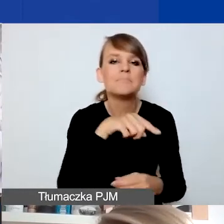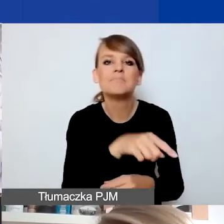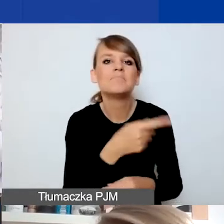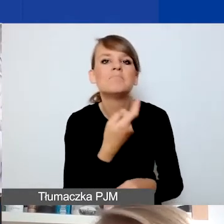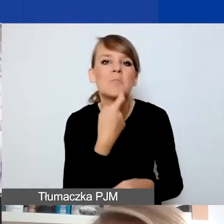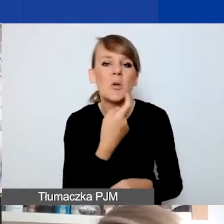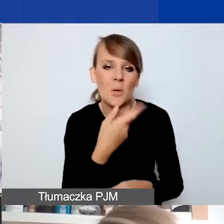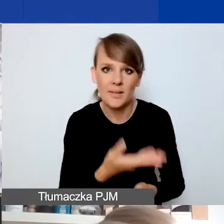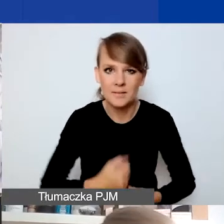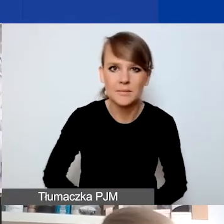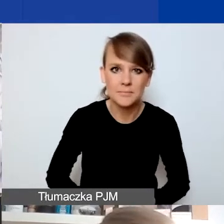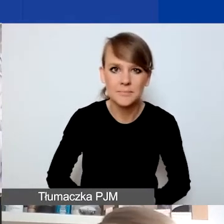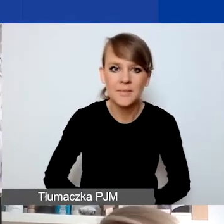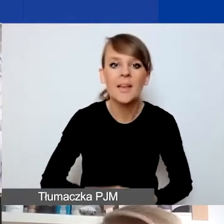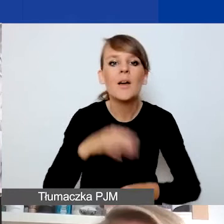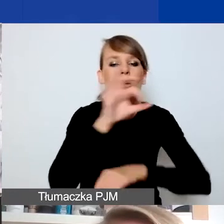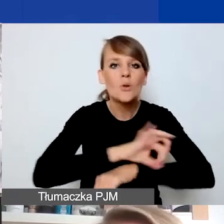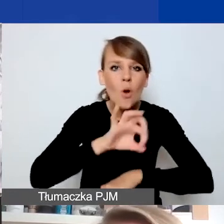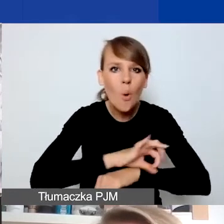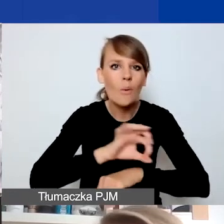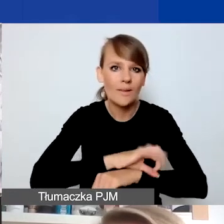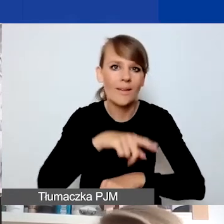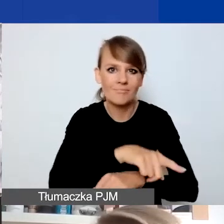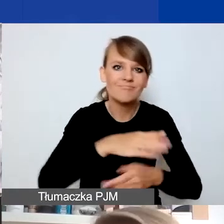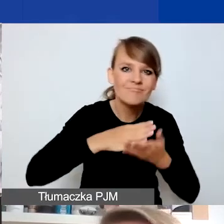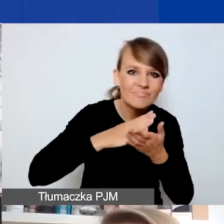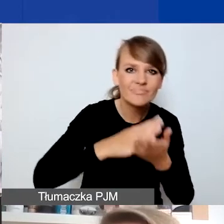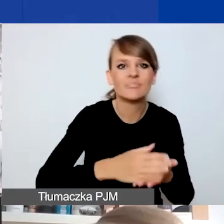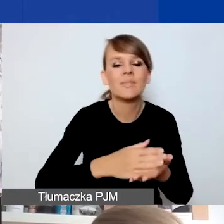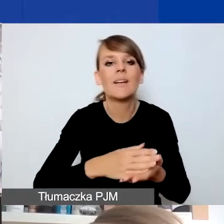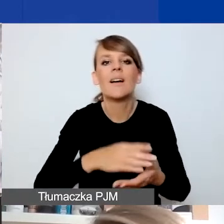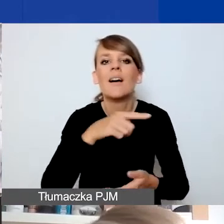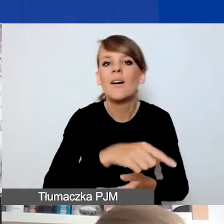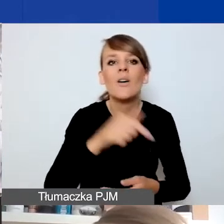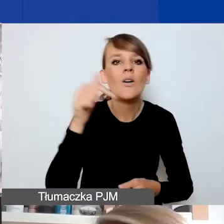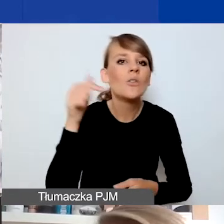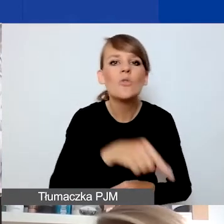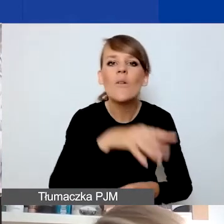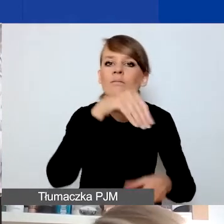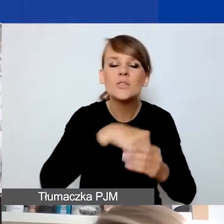Projekty interwencyjne mają być szybką, sprawną odpowiedzią